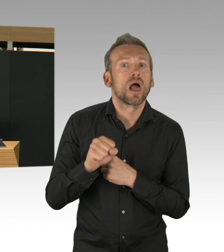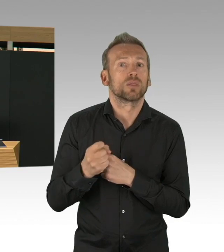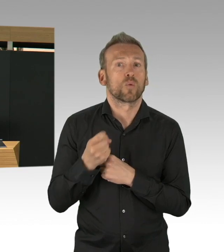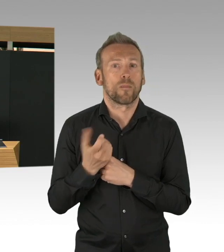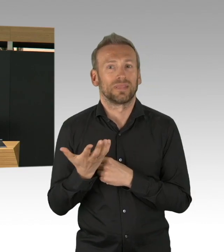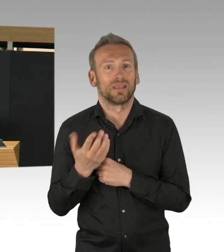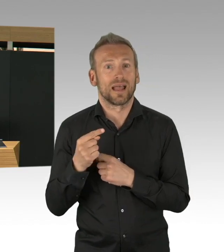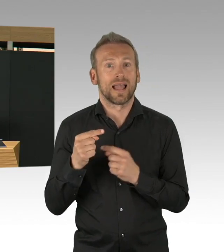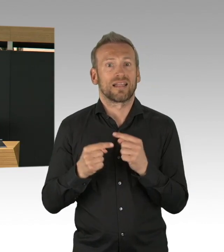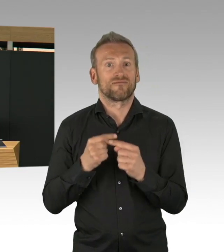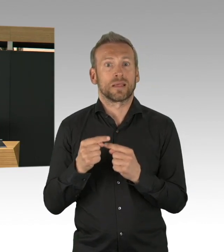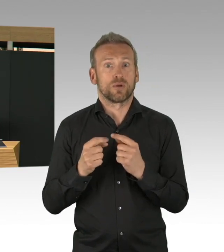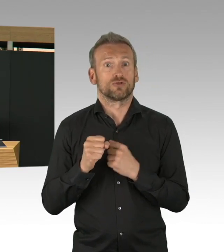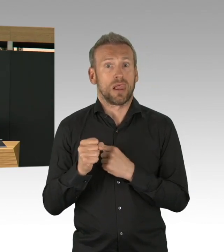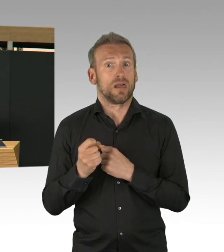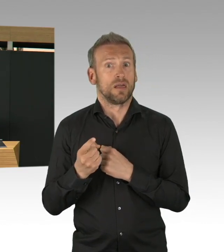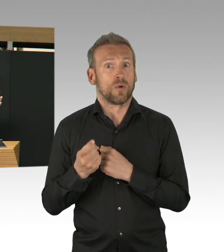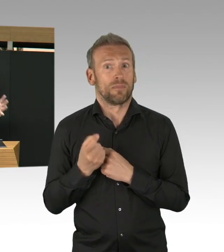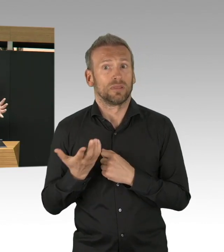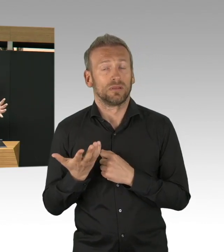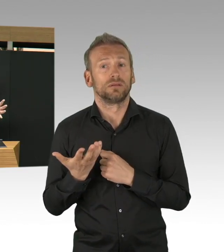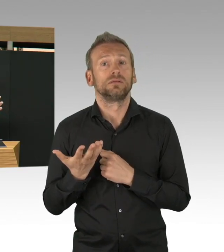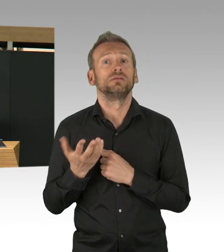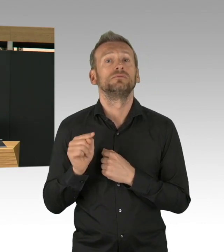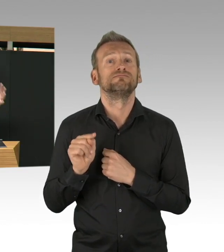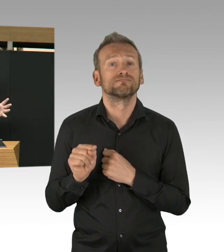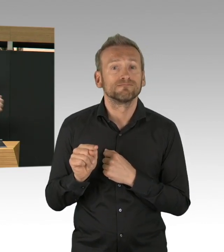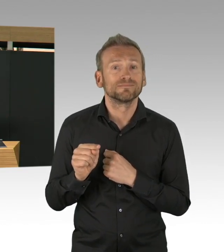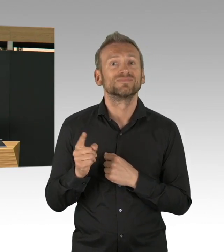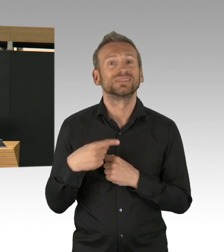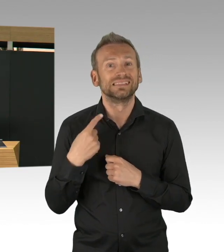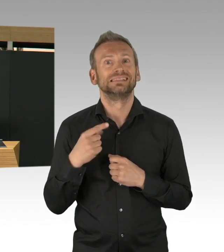wenn Sie mich gefragt hätten vor ein paar Wochen als Gesundheitssenatorin,